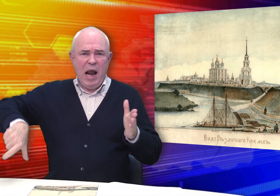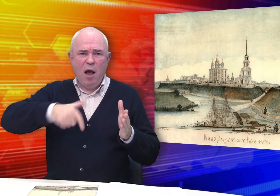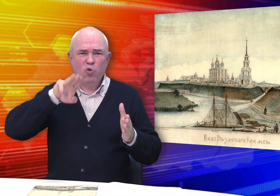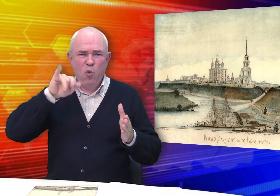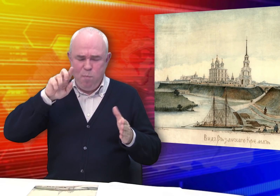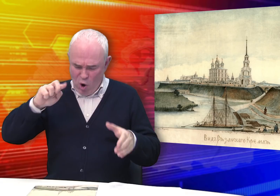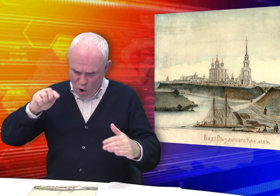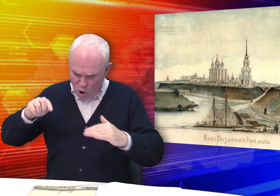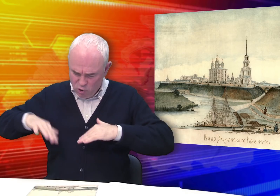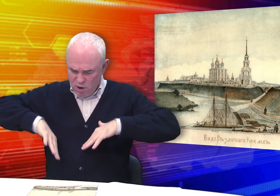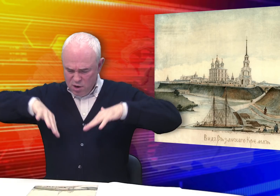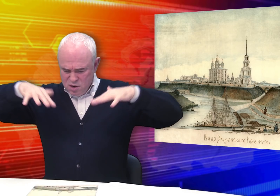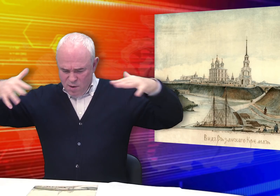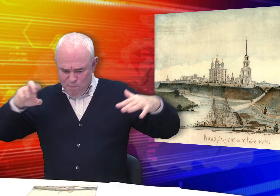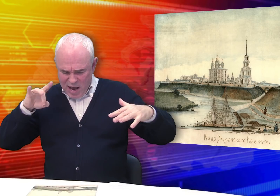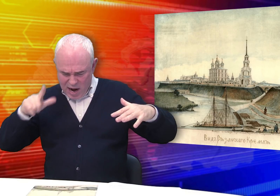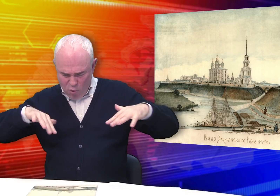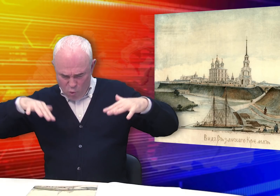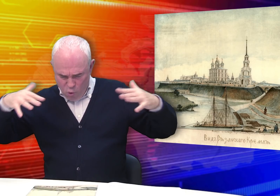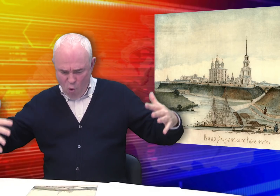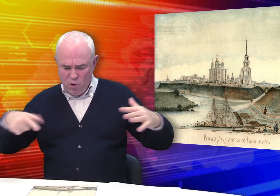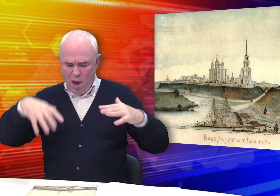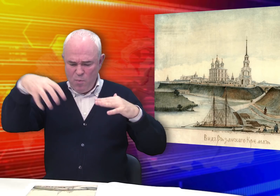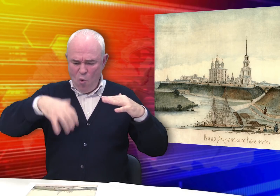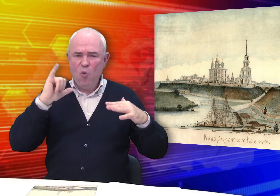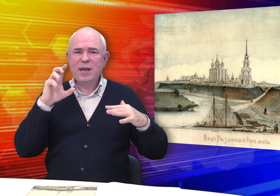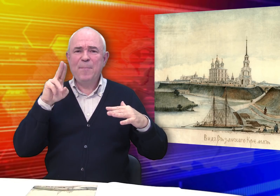На переднем плане – воды реки Трубежа, крутые берега…